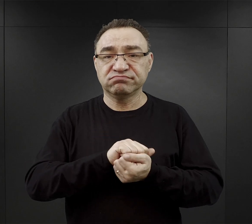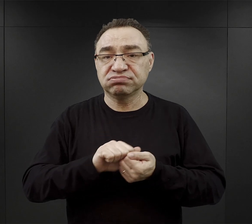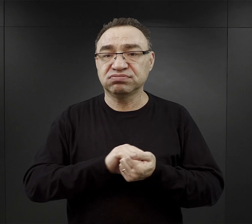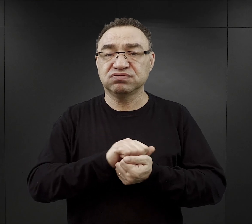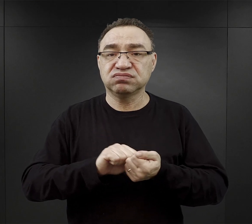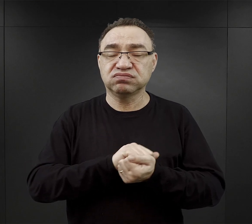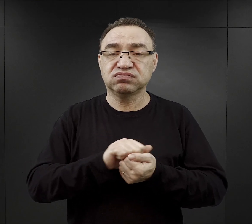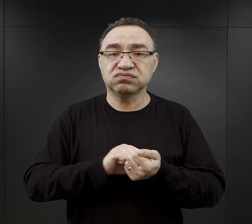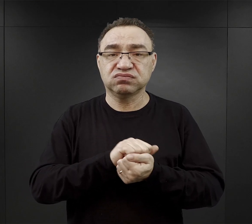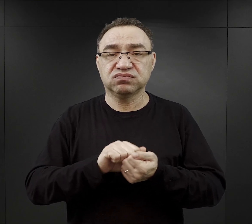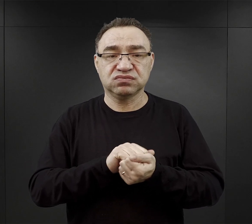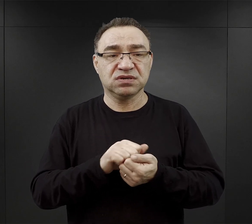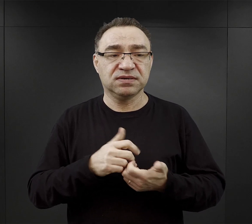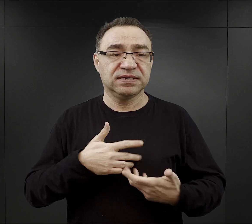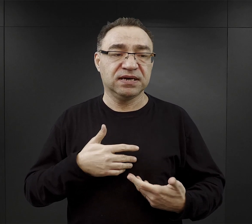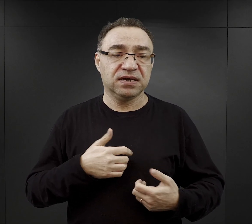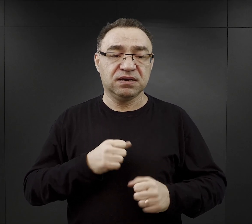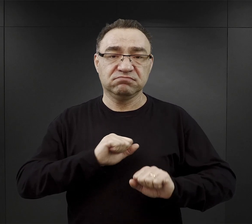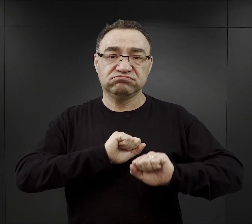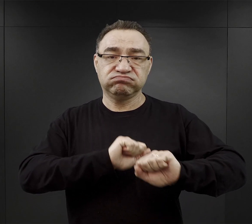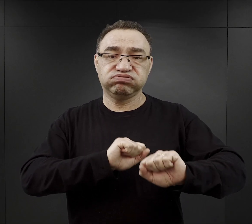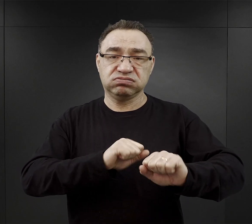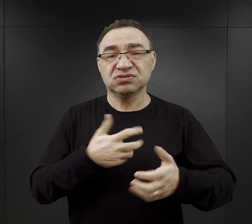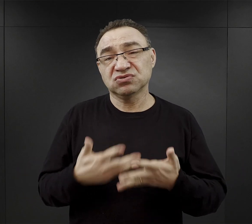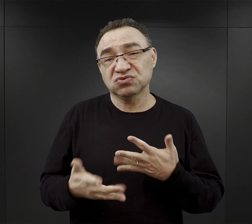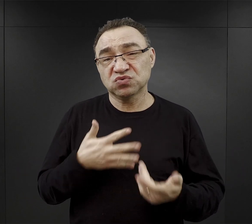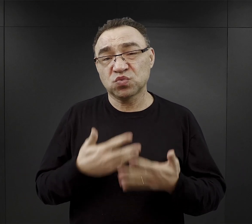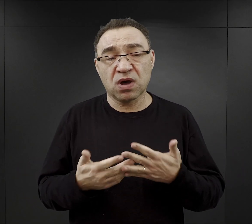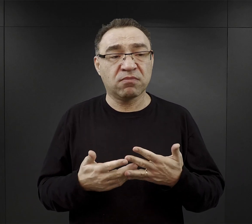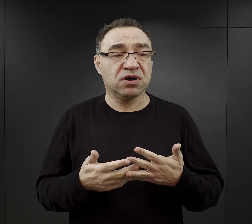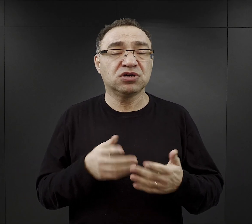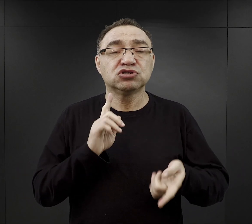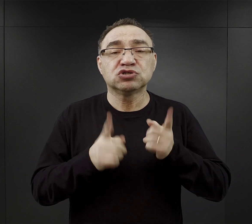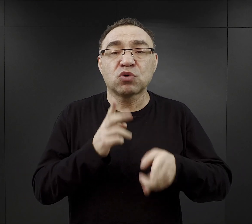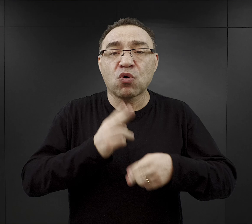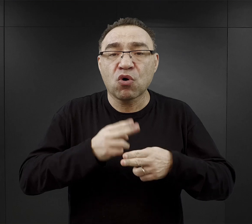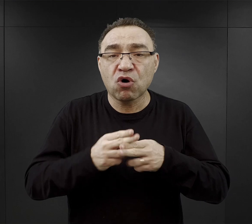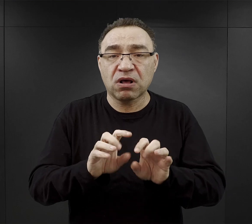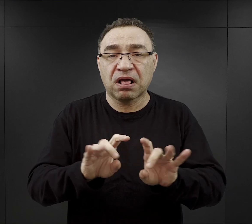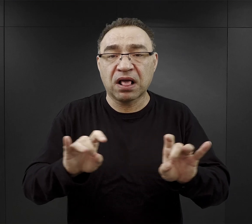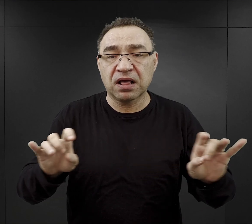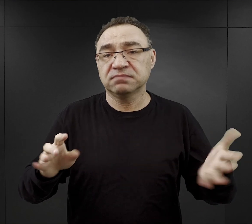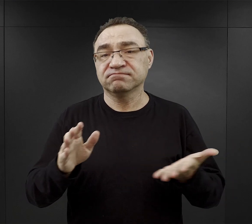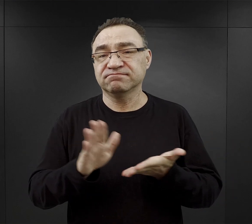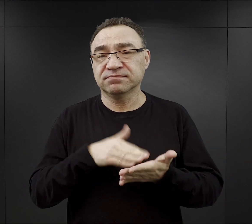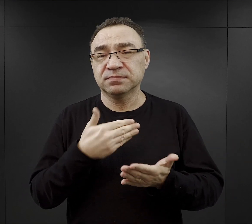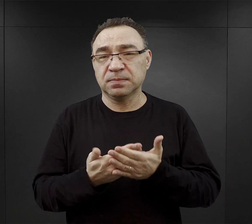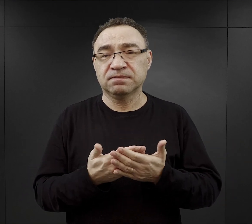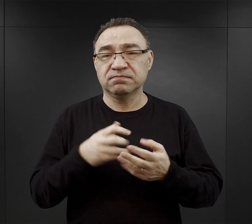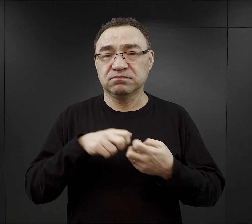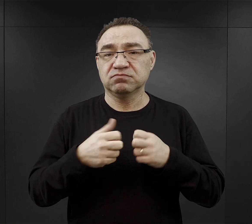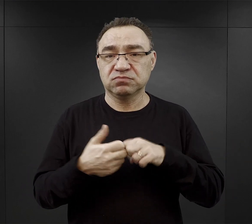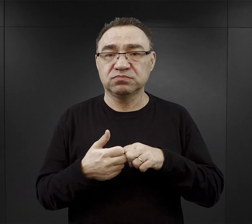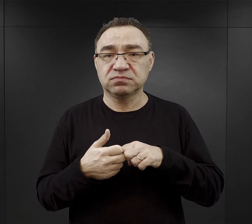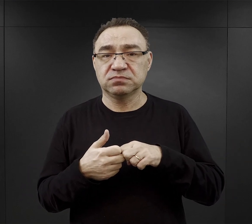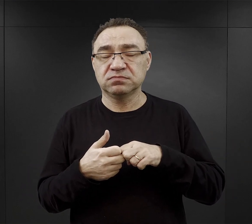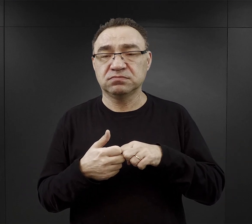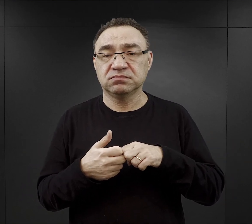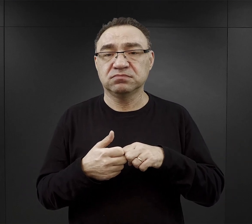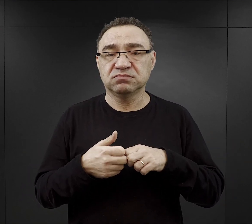ich system odporności był coraz słabszy więc zapadali na choroby. Takim jednym z największych problemów, jeśli chodzi właśnie trawienie